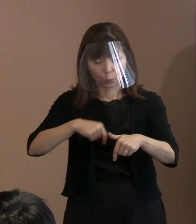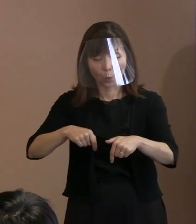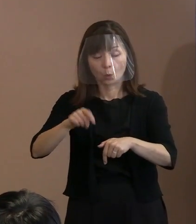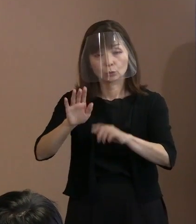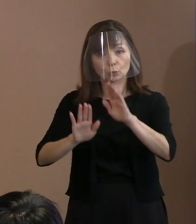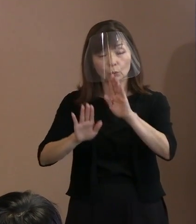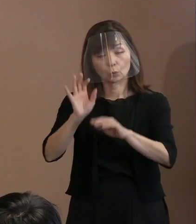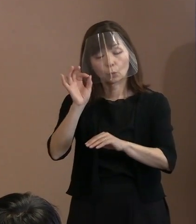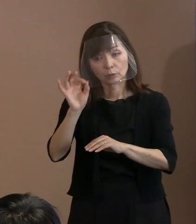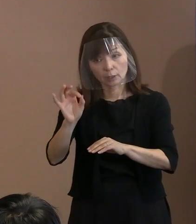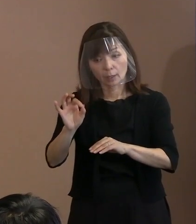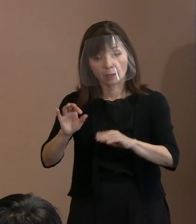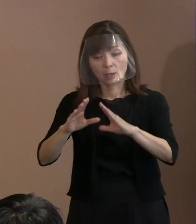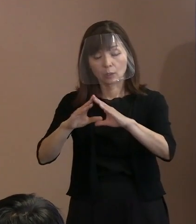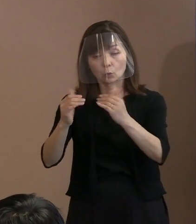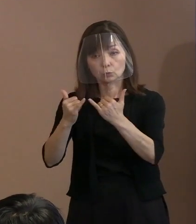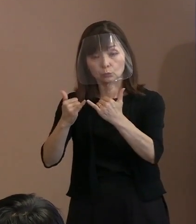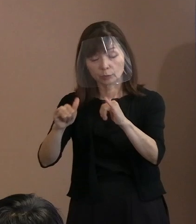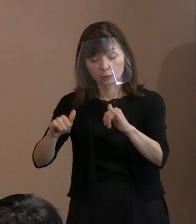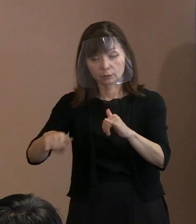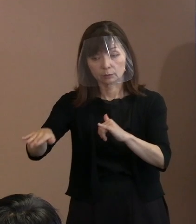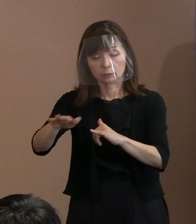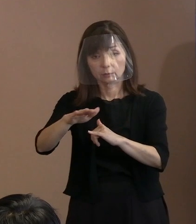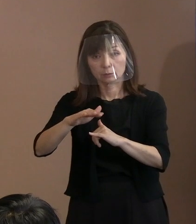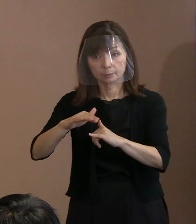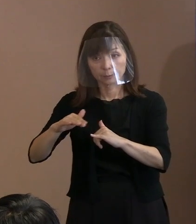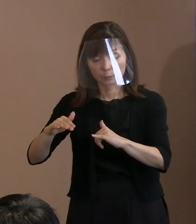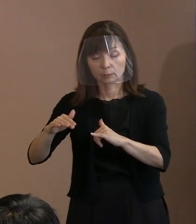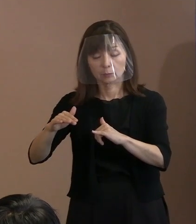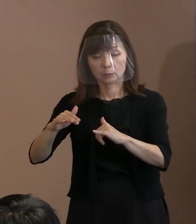国民の方々 そのもののいろいろな意見があってね｡